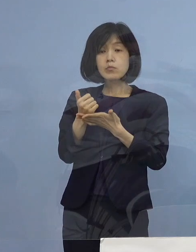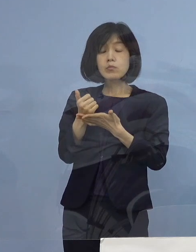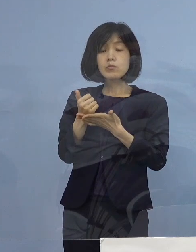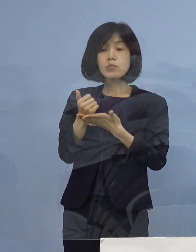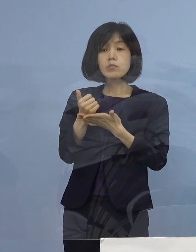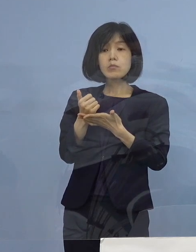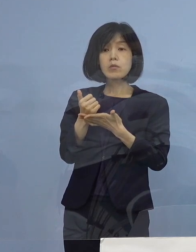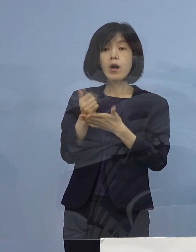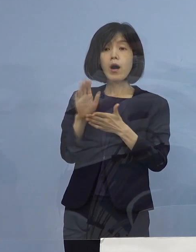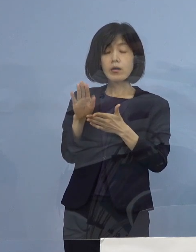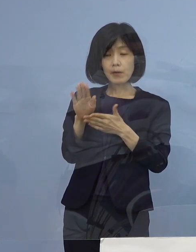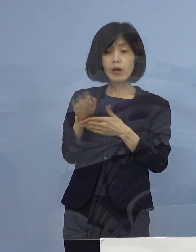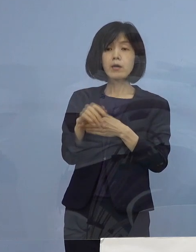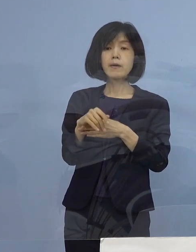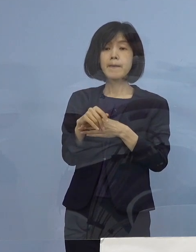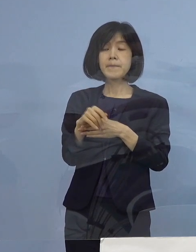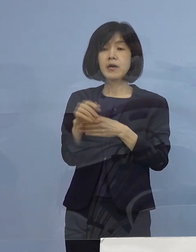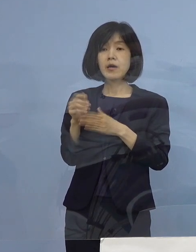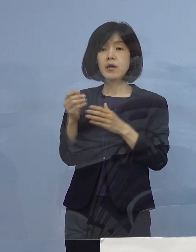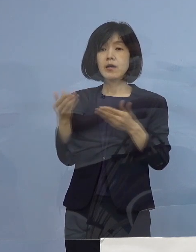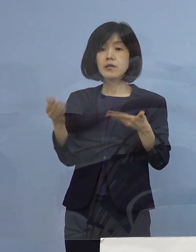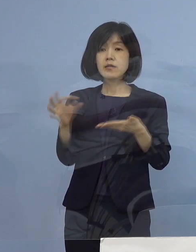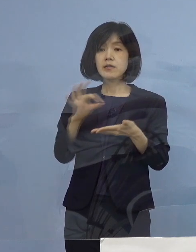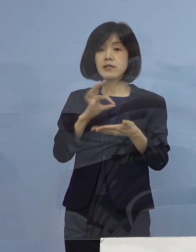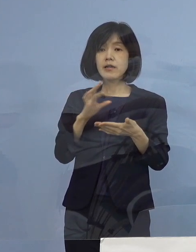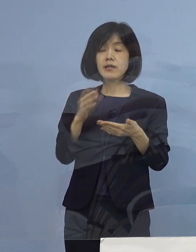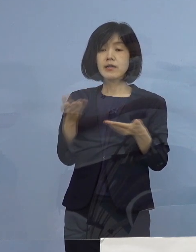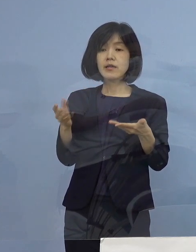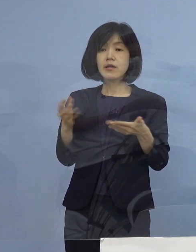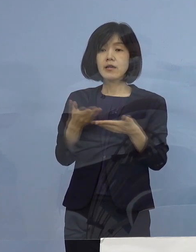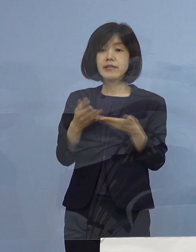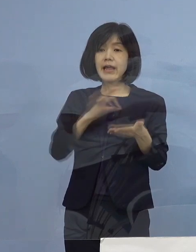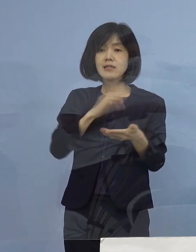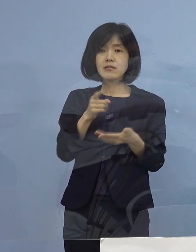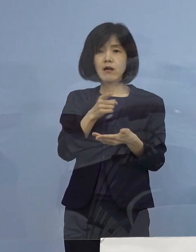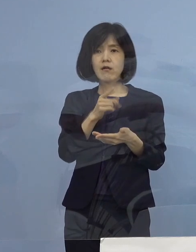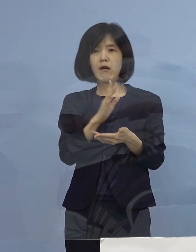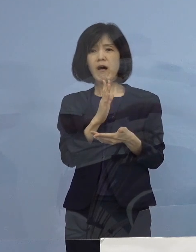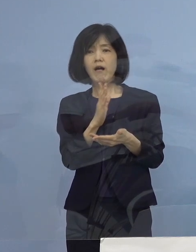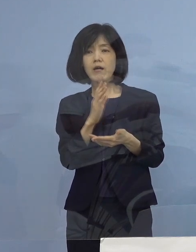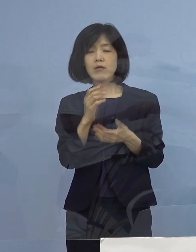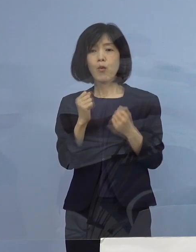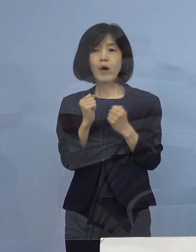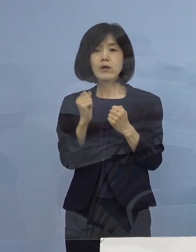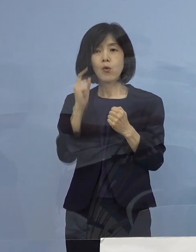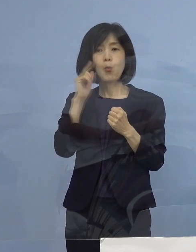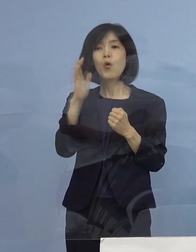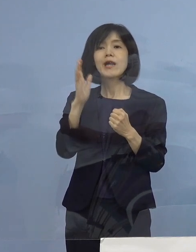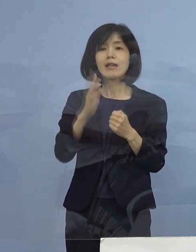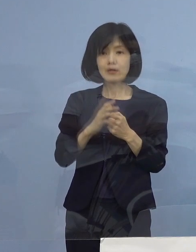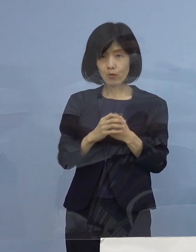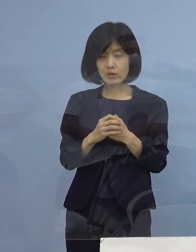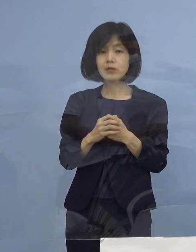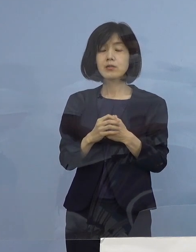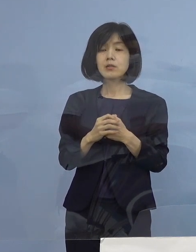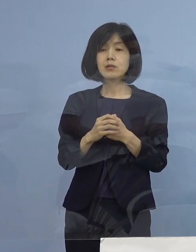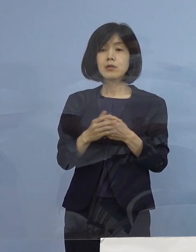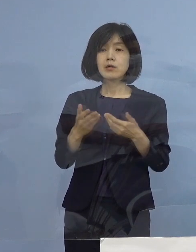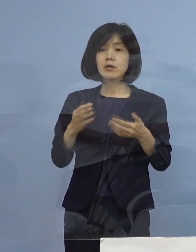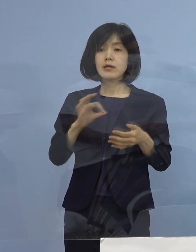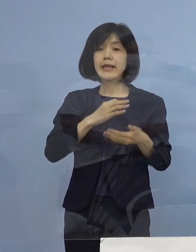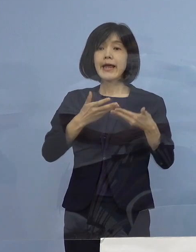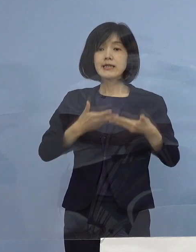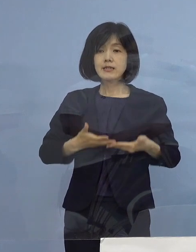そこの場合に店員さんが怖いと思われないように そして店員さんたちの安心を しっかりと確保